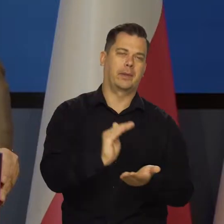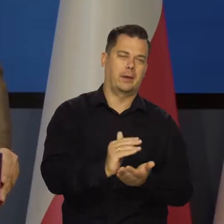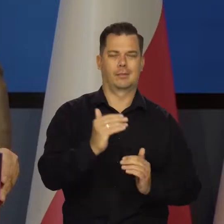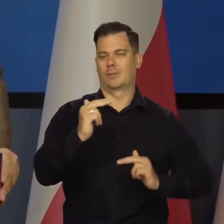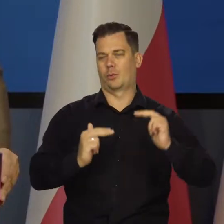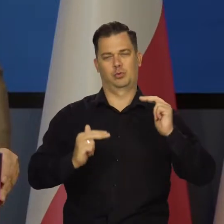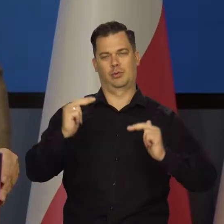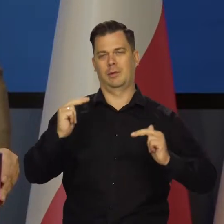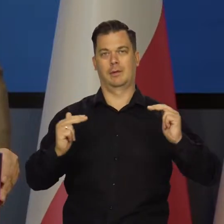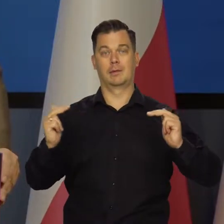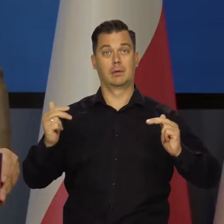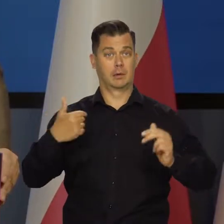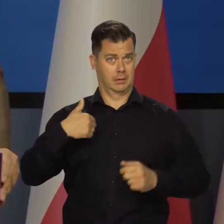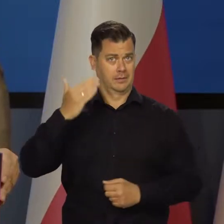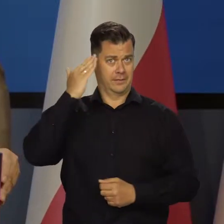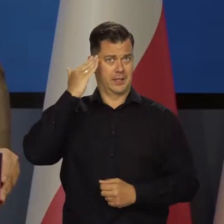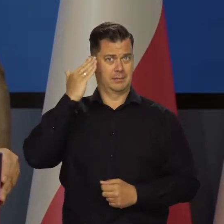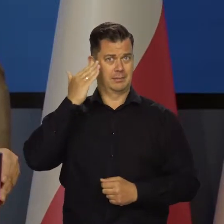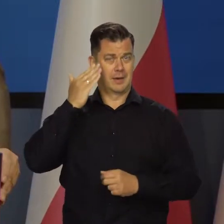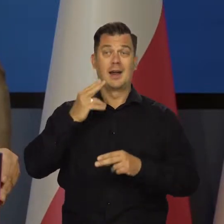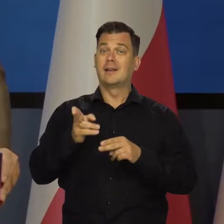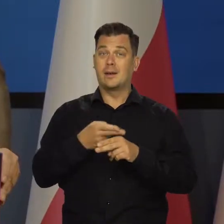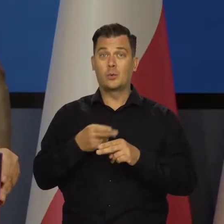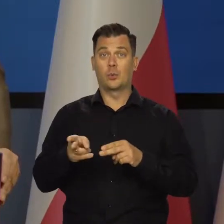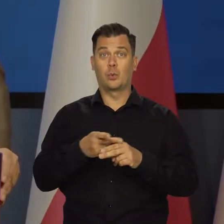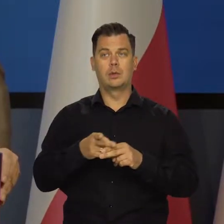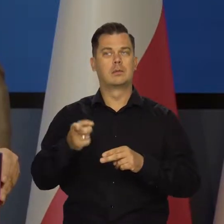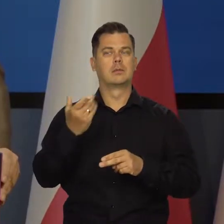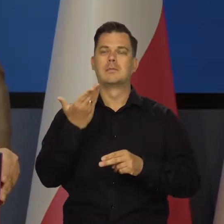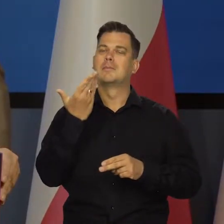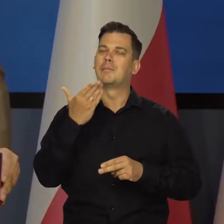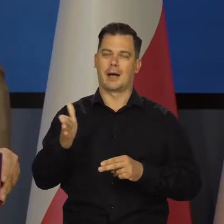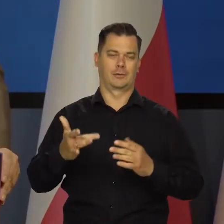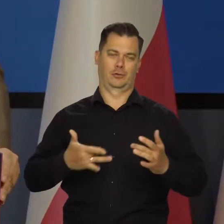i mam pełną świadomość, że dla niektórych grup społecznych to jest bardzo, bardzo, bardzo dolegliwe.